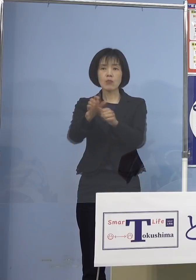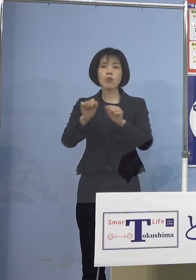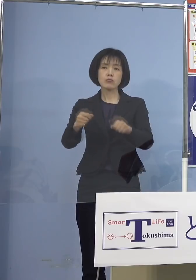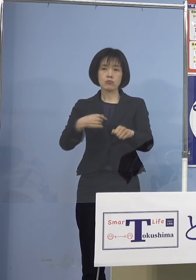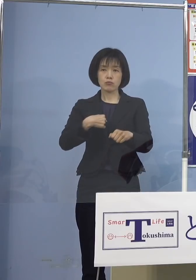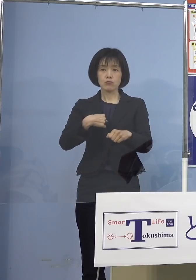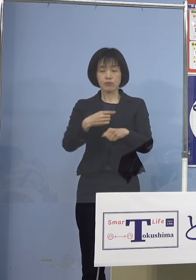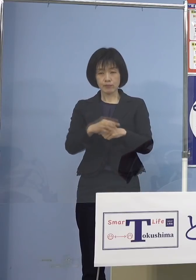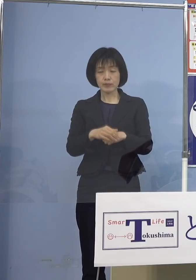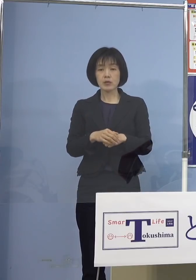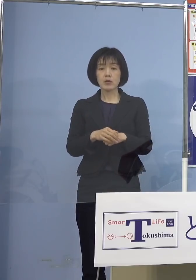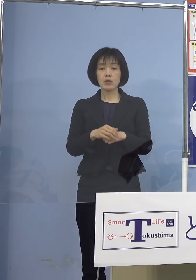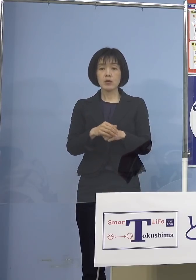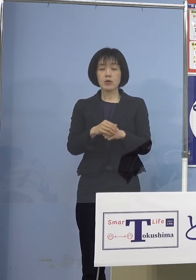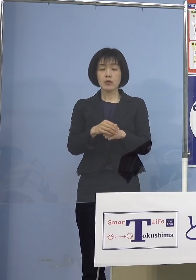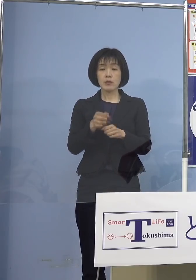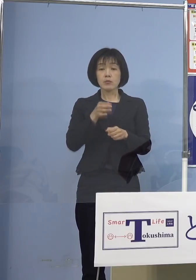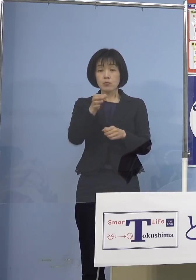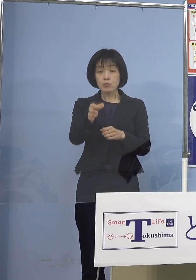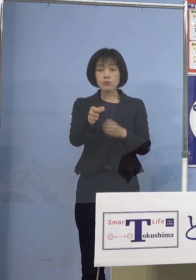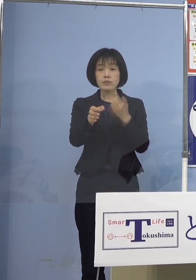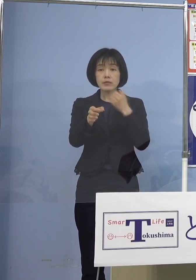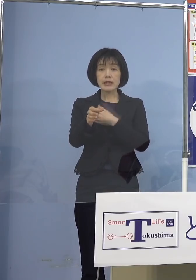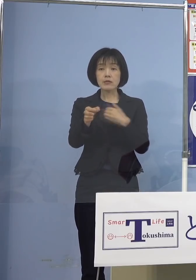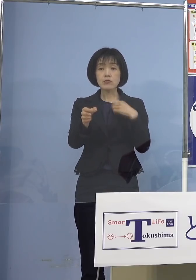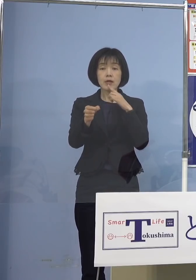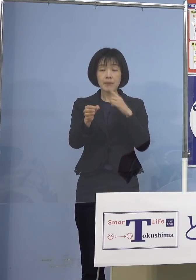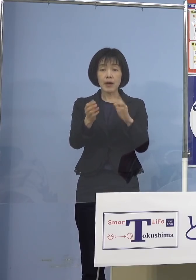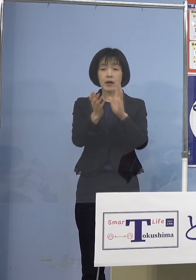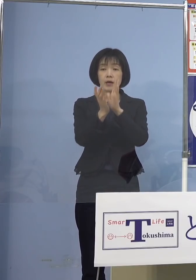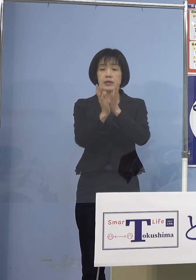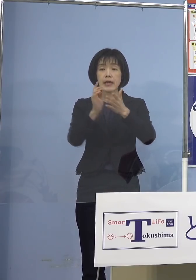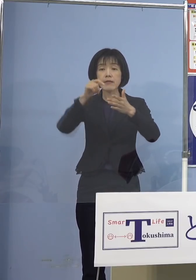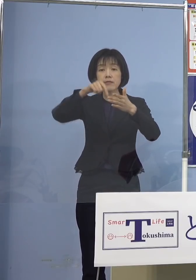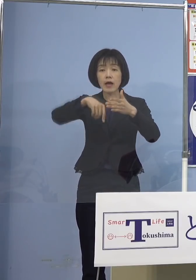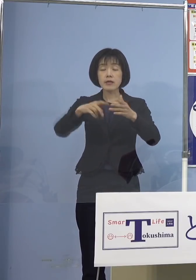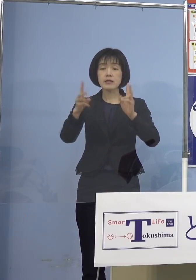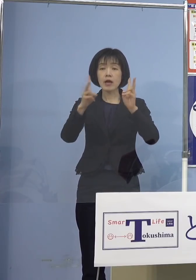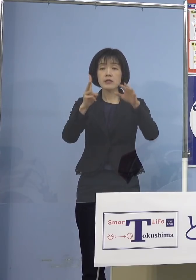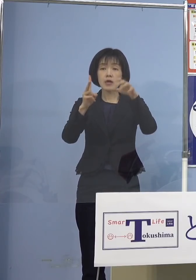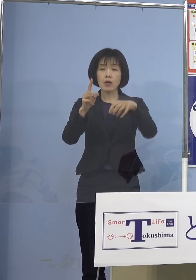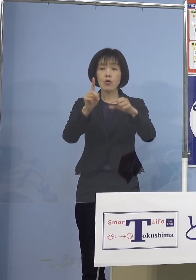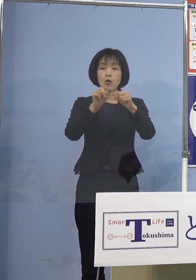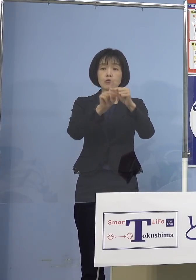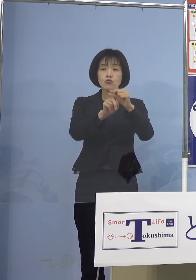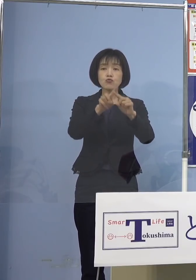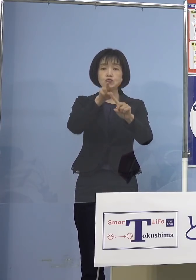給付対象となるのは 県内に事業所を有する中小法人及び